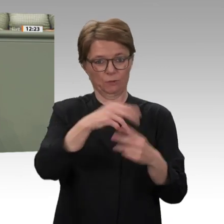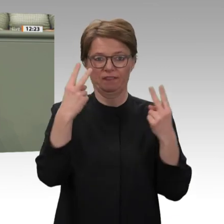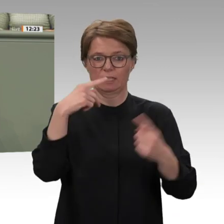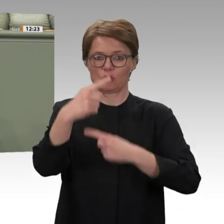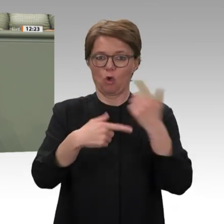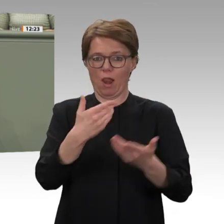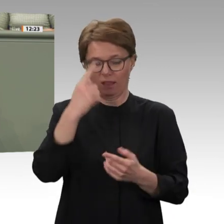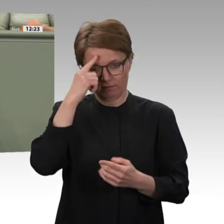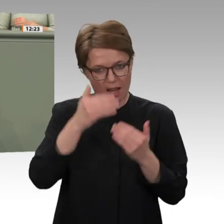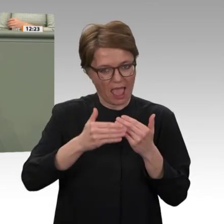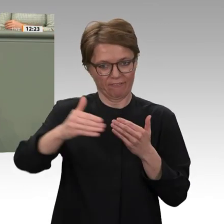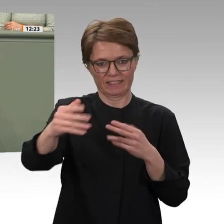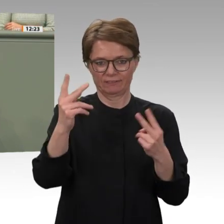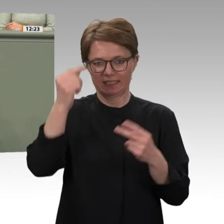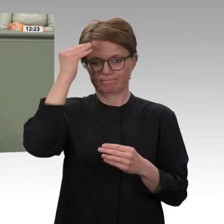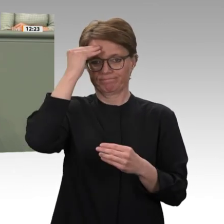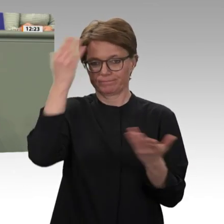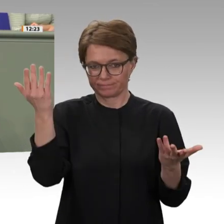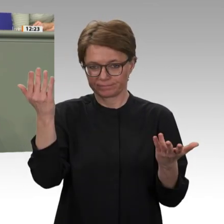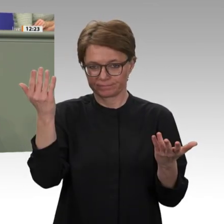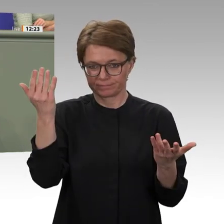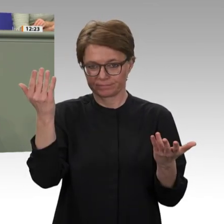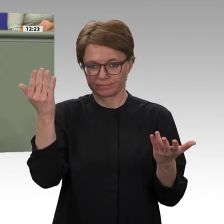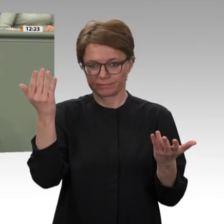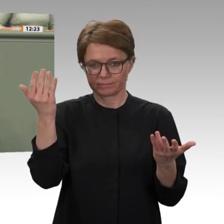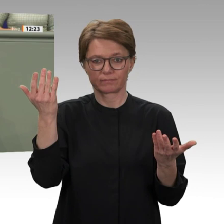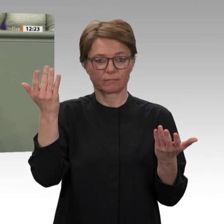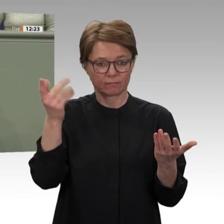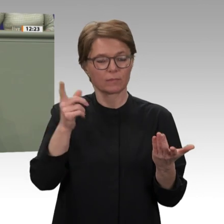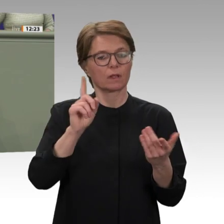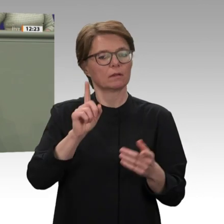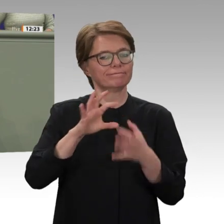über eine Folgepräsenz darüber ist heute schon mehrfach gesprochen worden beraten